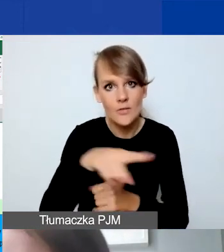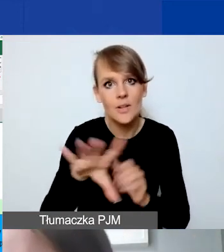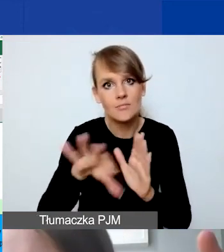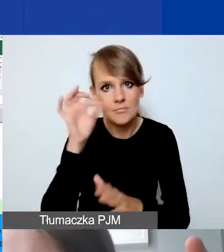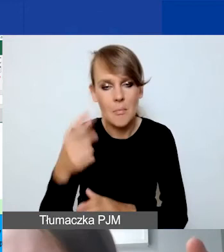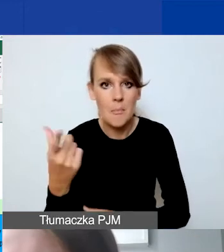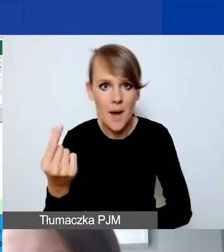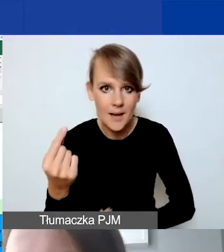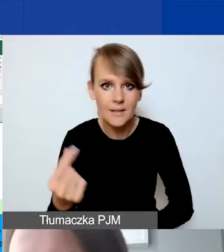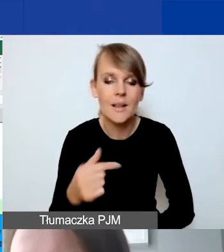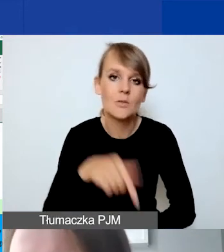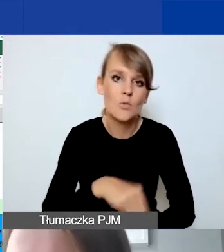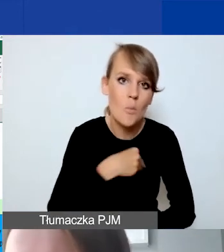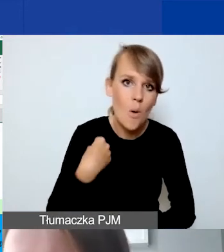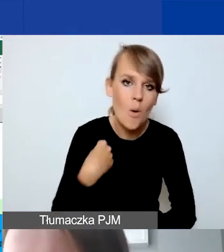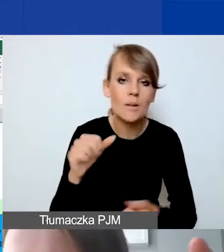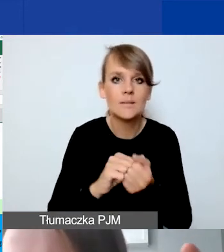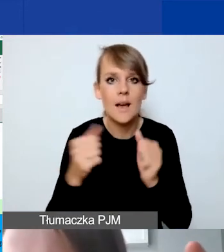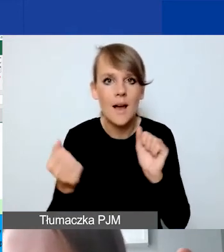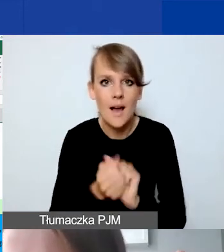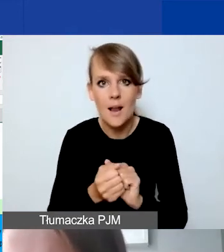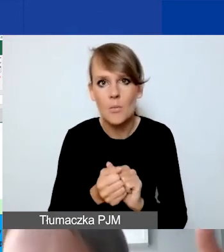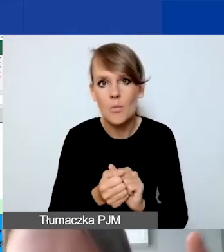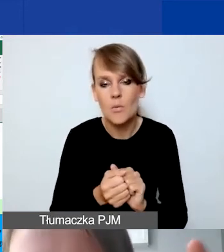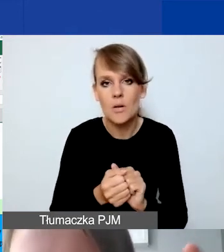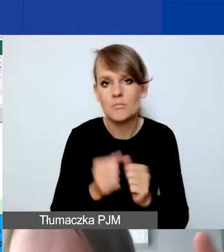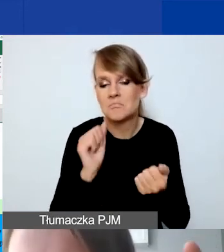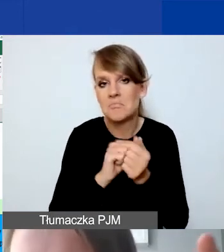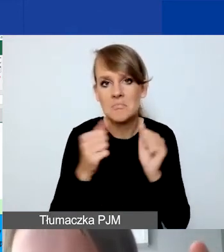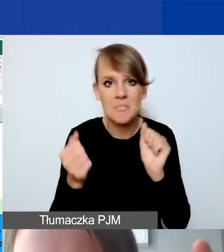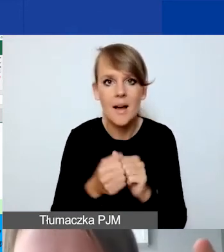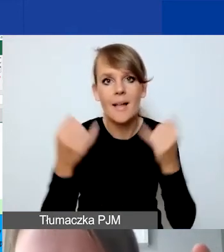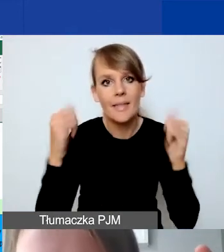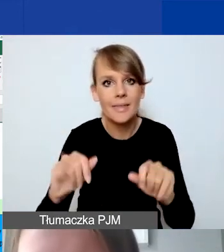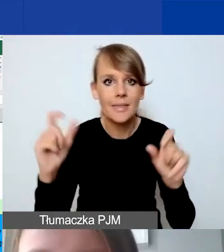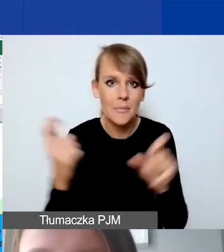albo z Polski, albo z innego kraju ościennego.